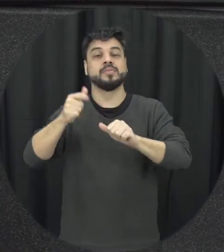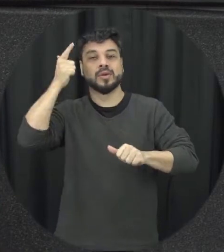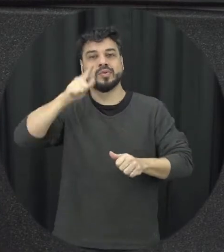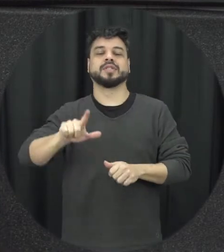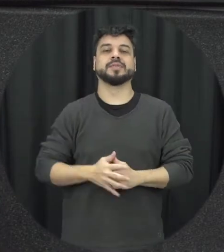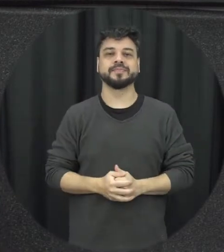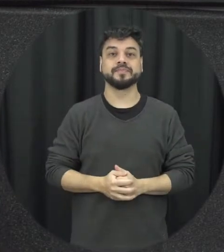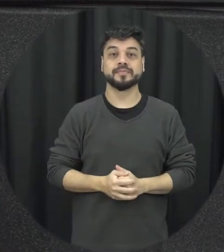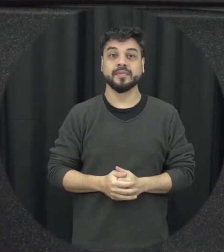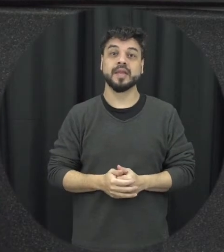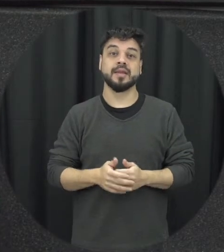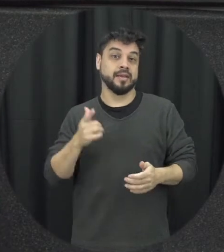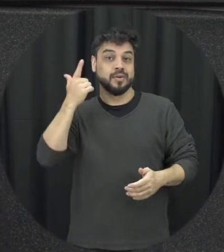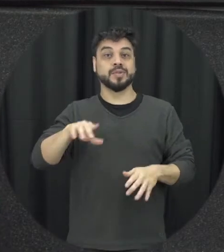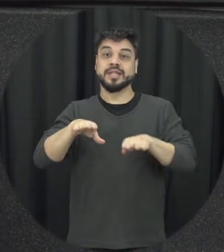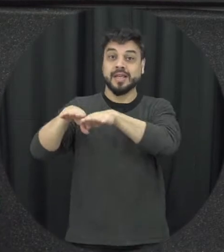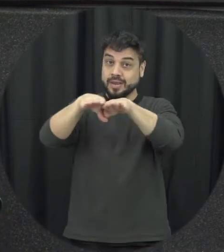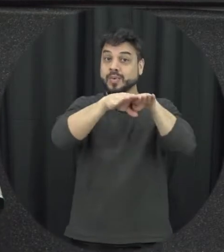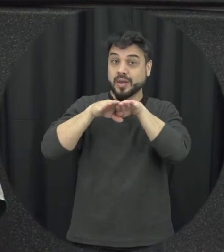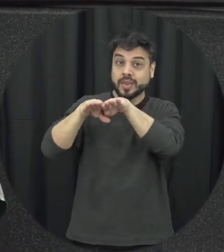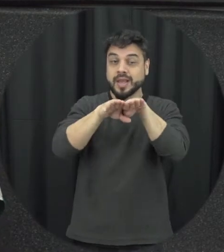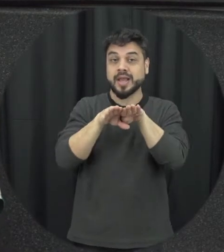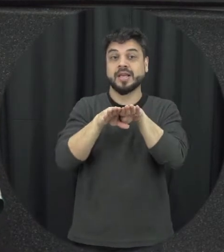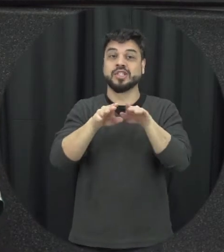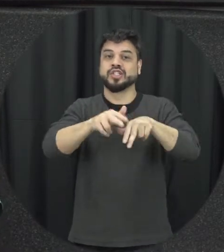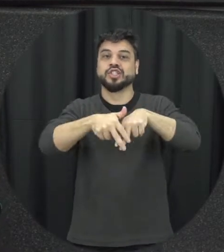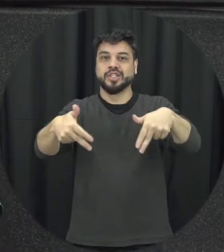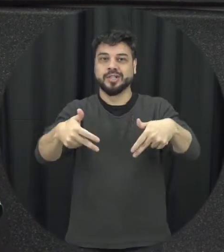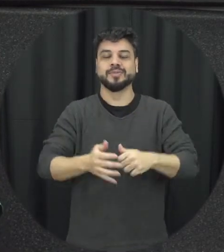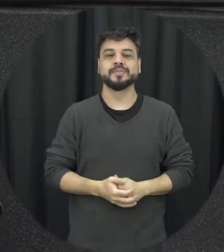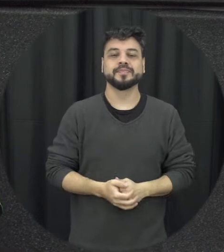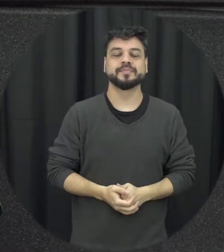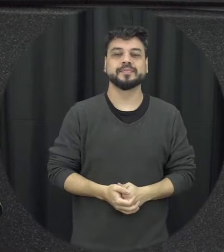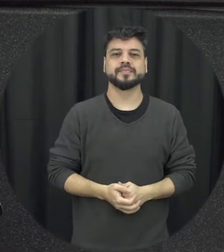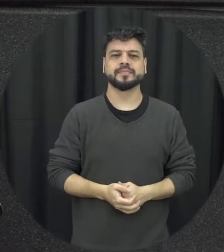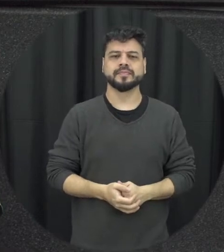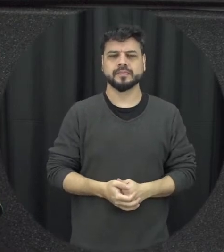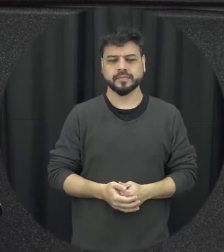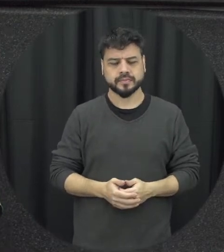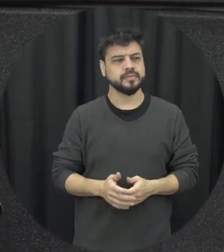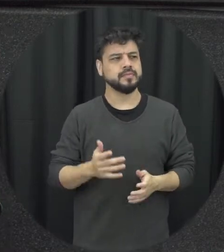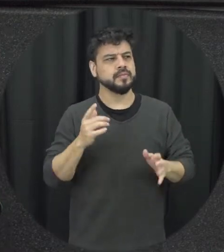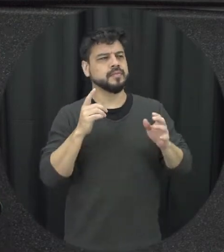em termos de igualdade né vamos assim é de gênero Eu também quando a gente fala em violência existe